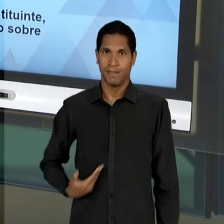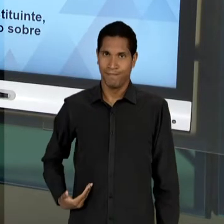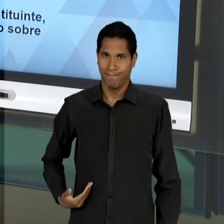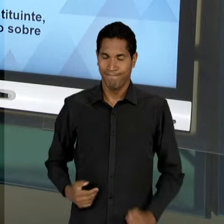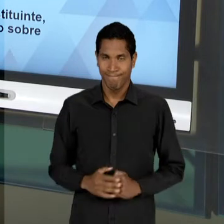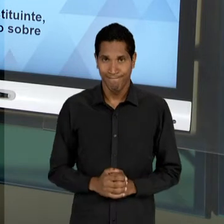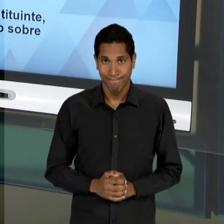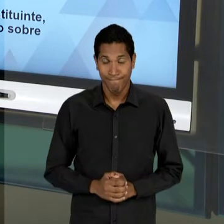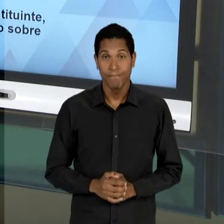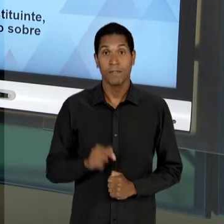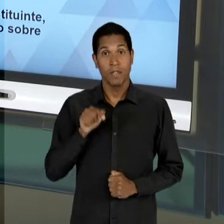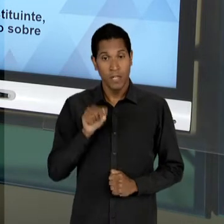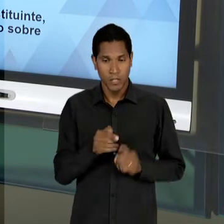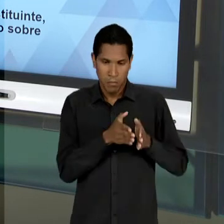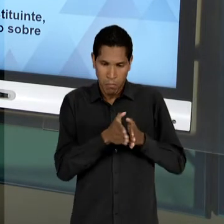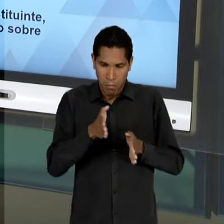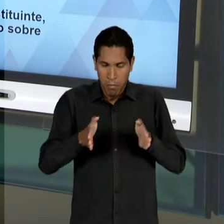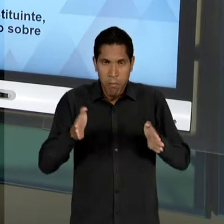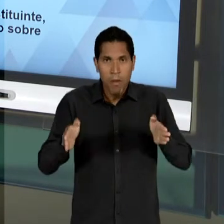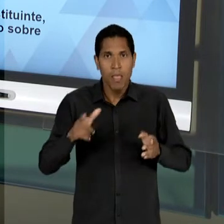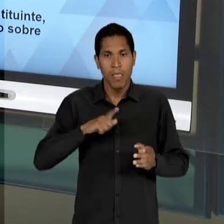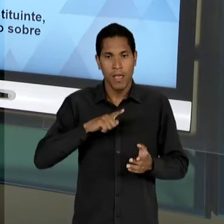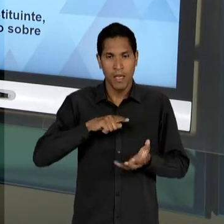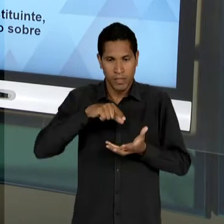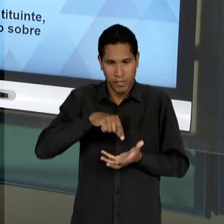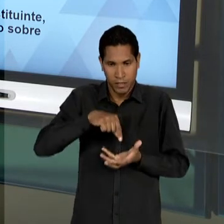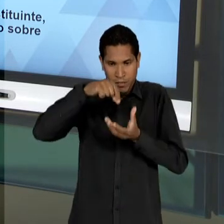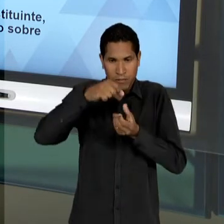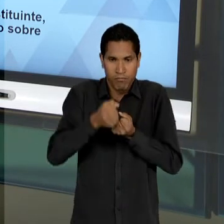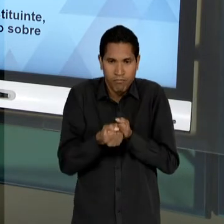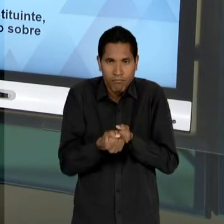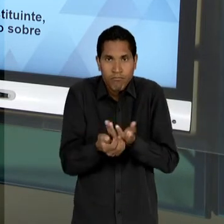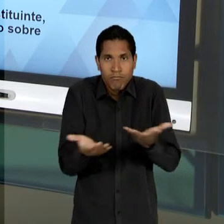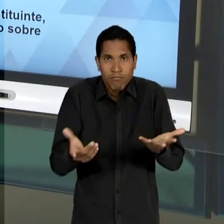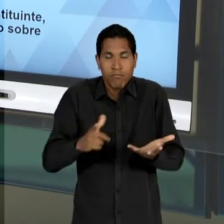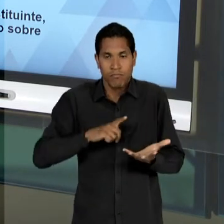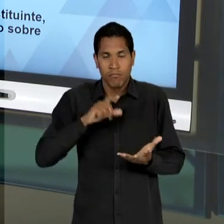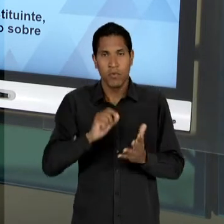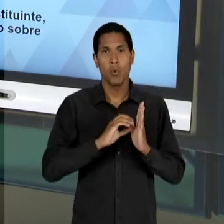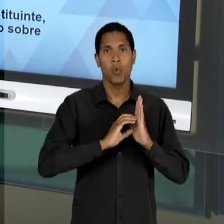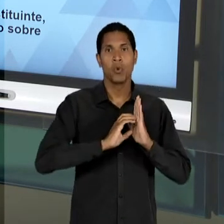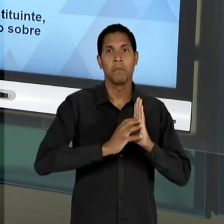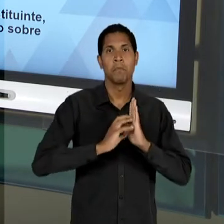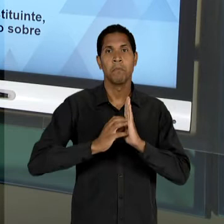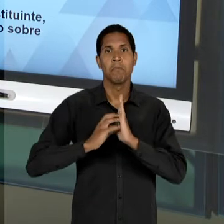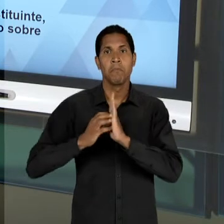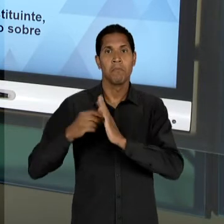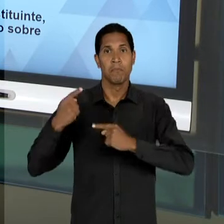DE DEMOCRATIZAÇÃO EM QUE OS PARTIDOS POLÍTICOS SÃO READMITIDOS, OU SEJA, UNS SÃO CRIADOS E